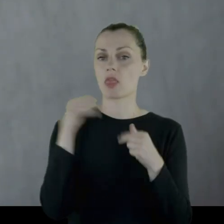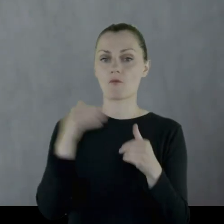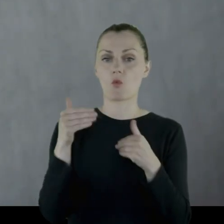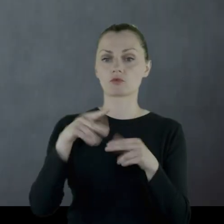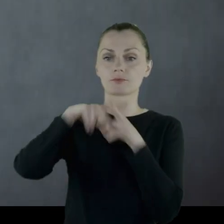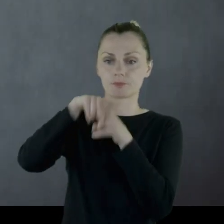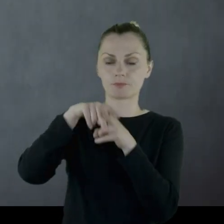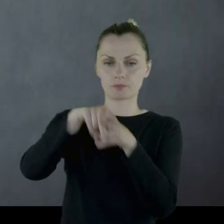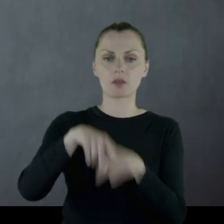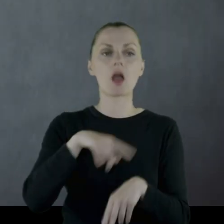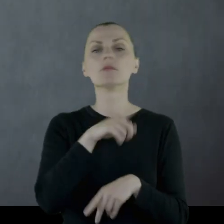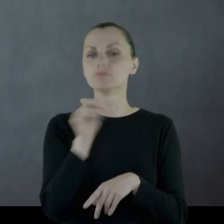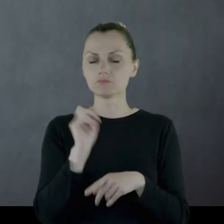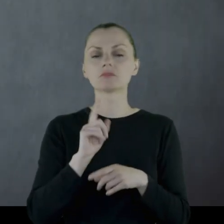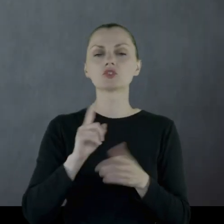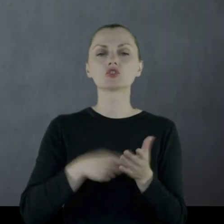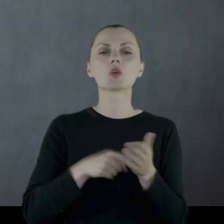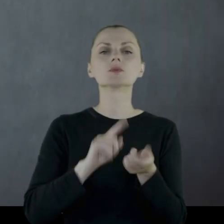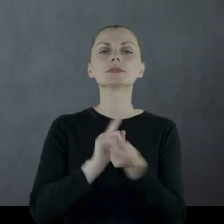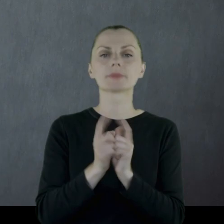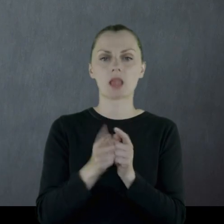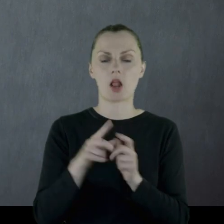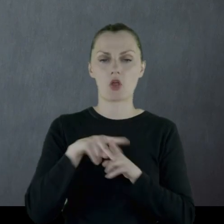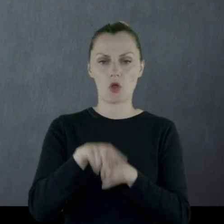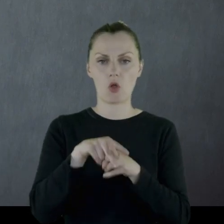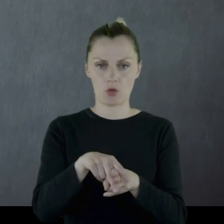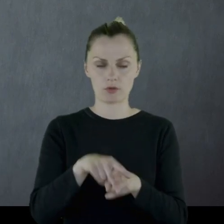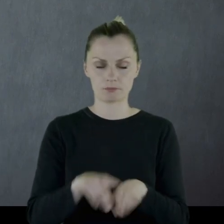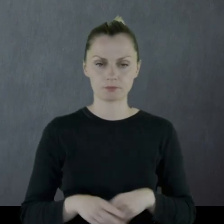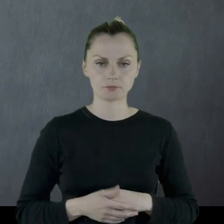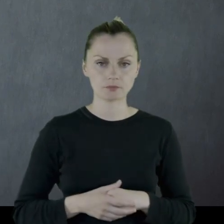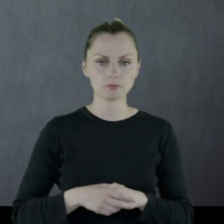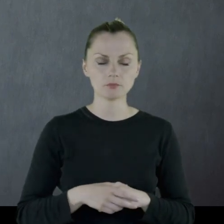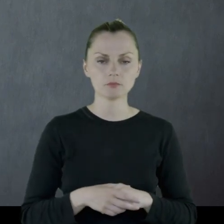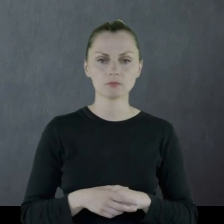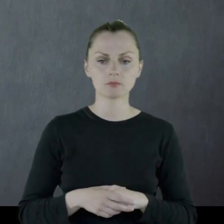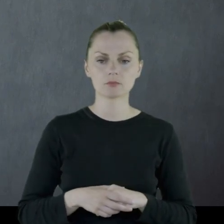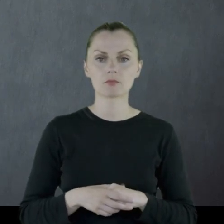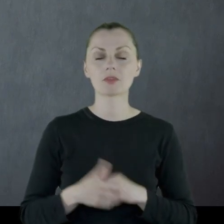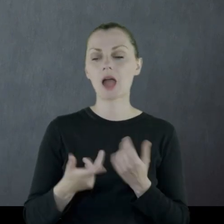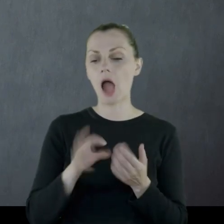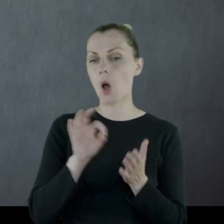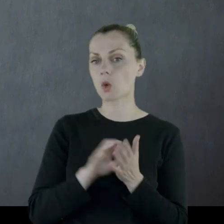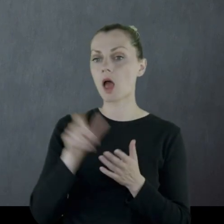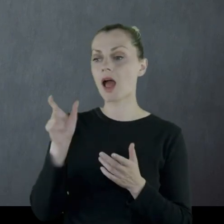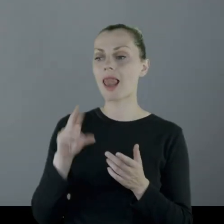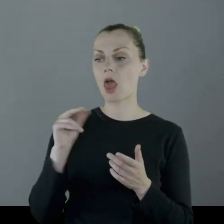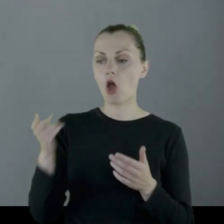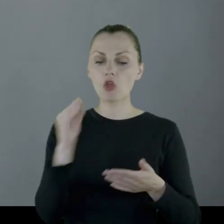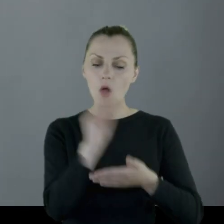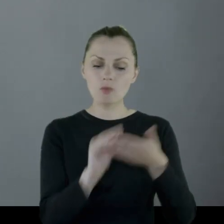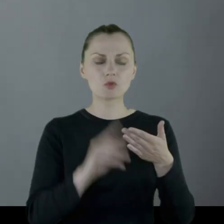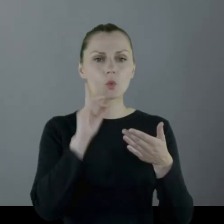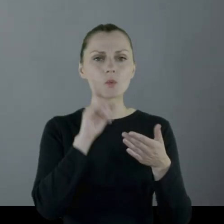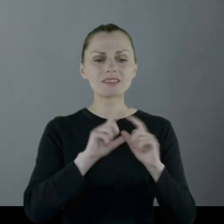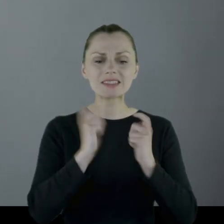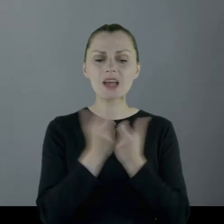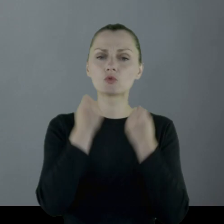Często zmieniali konie, ponieważ właśnie u Leona widać jest cały ciężar służby wojskowej,